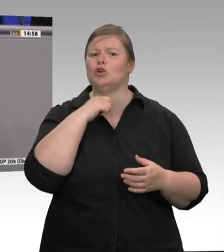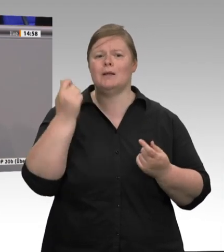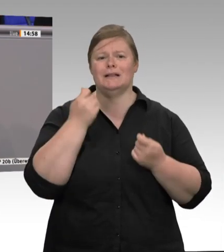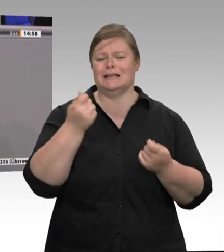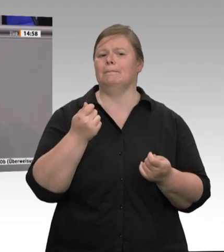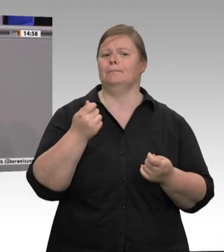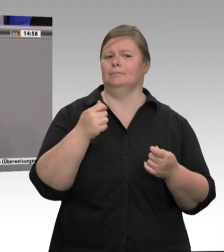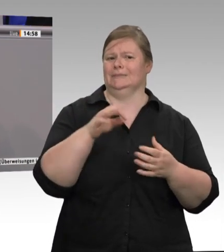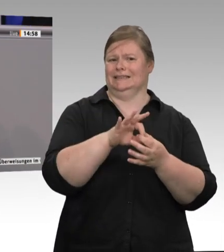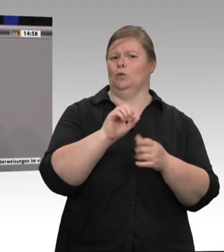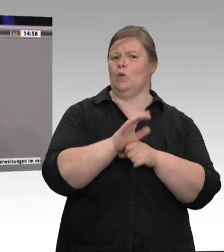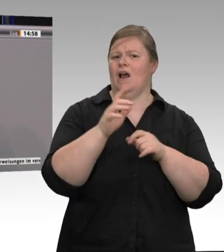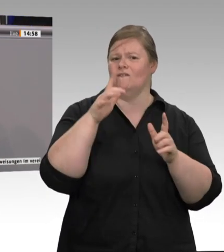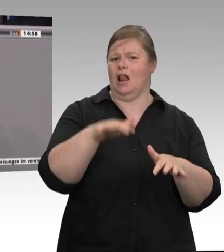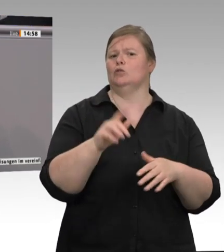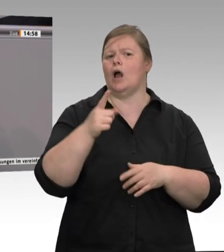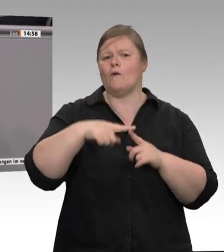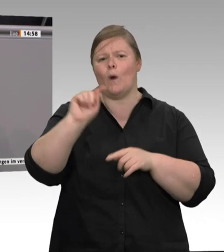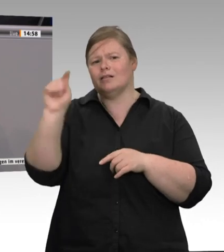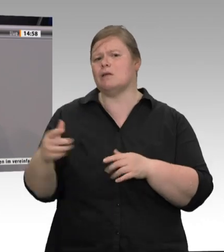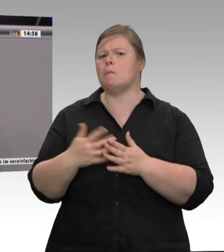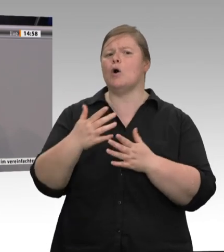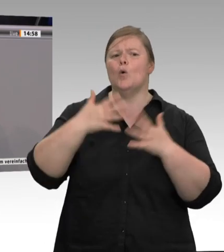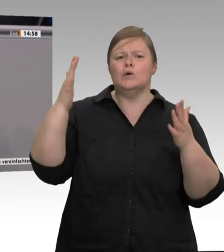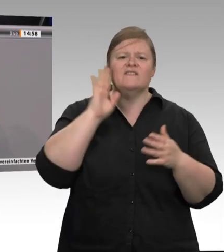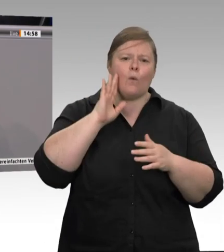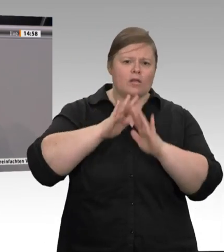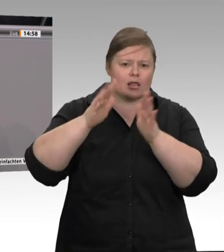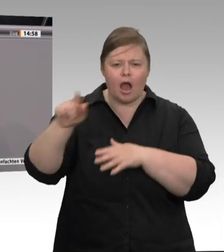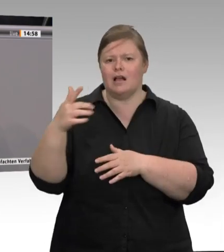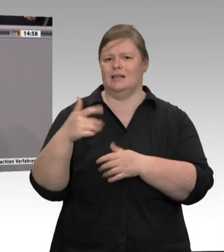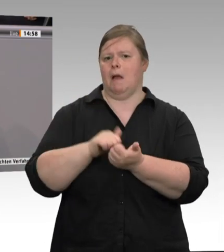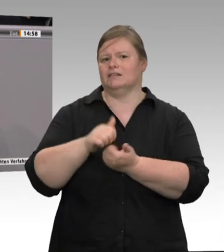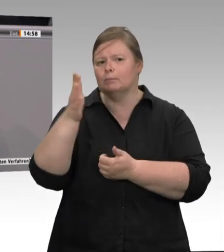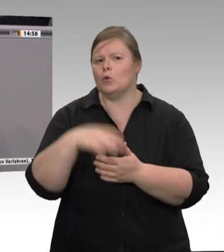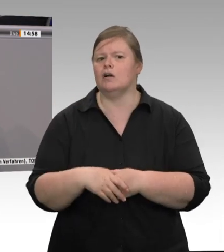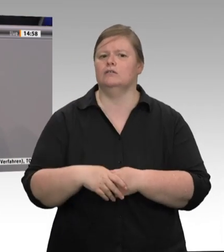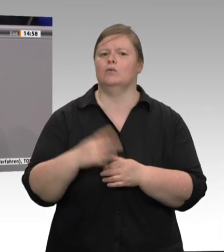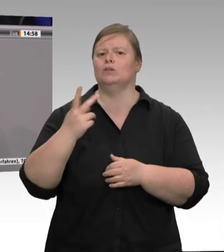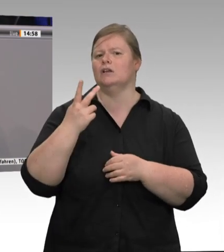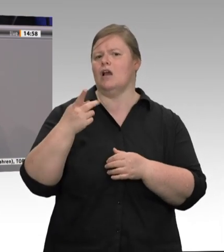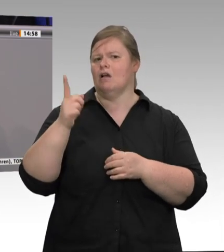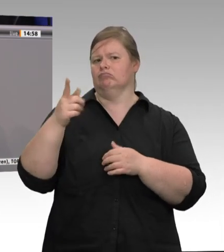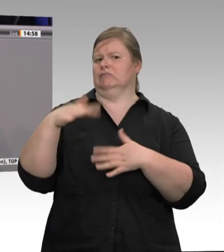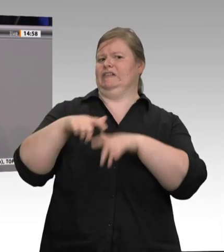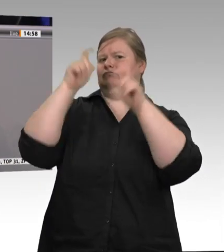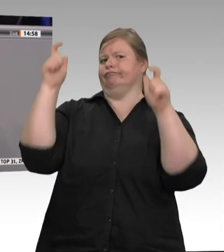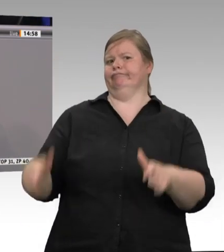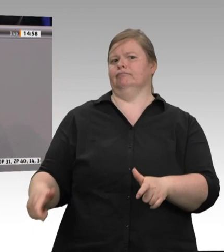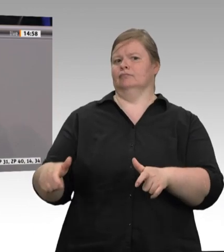zurückzukehren und nicht nur von organisierter Verantwortungslosigkeit und von Ausbeutertum zu reden. Denn